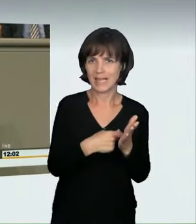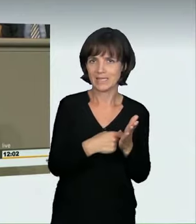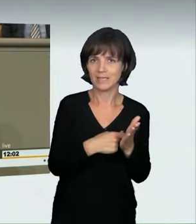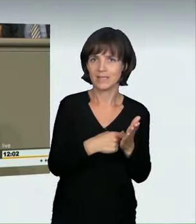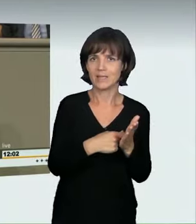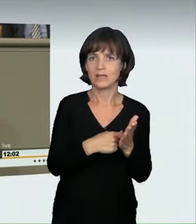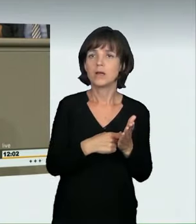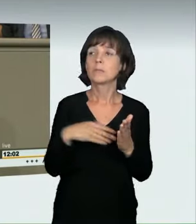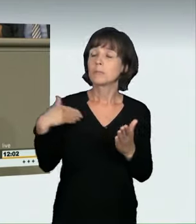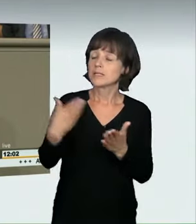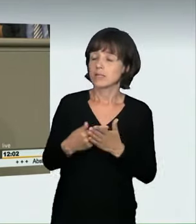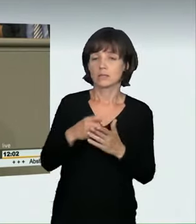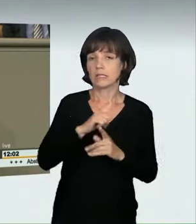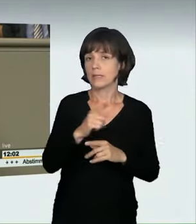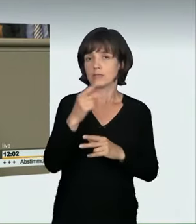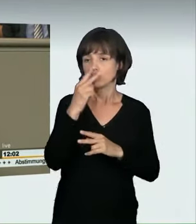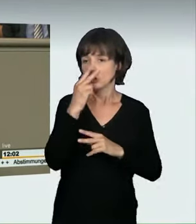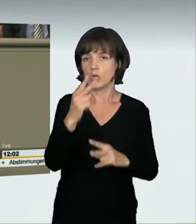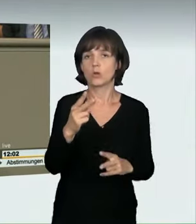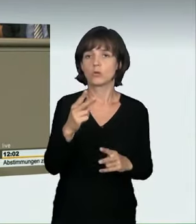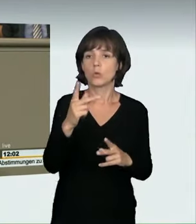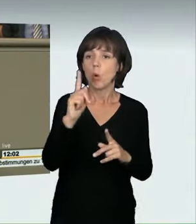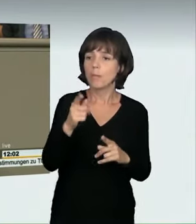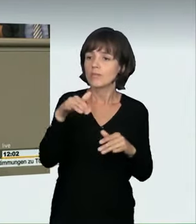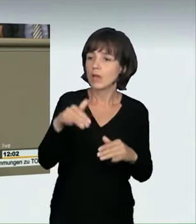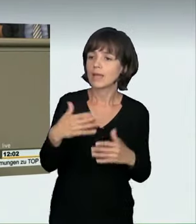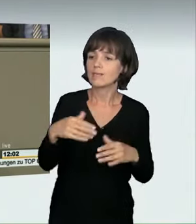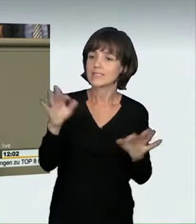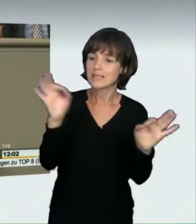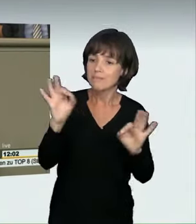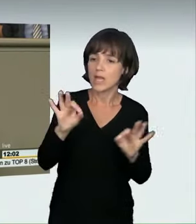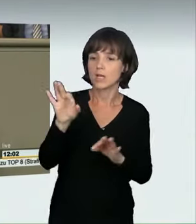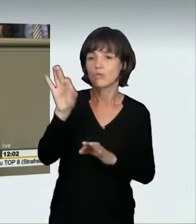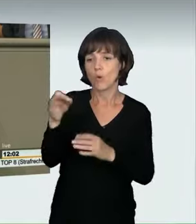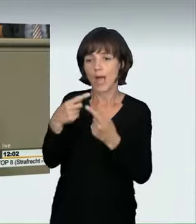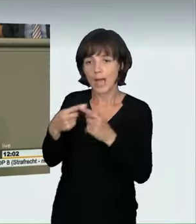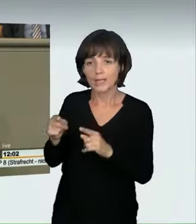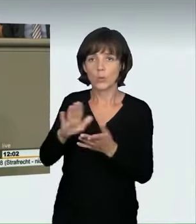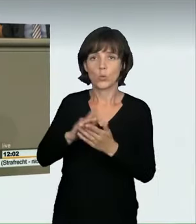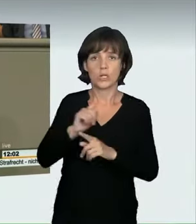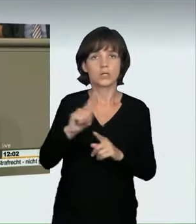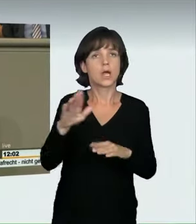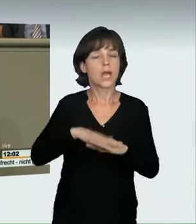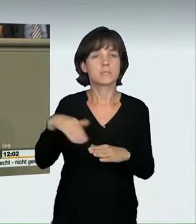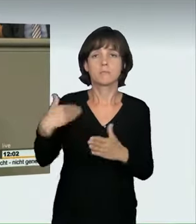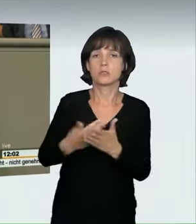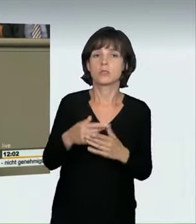und Leben wurde bisher überhaupt nicht berücksichtigt. Eine Abschreckungswirkung konnten wir damit bisher sicherlich nicht entfalten.